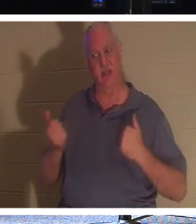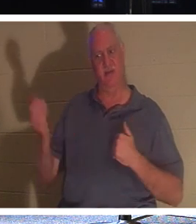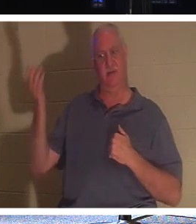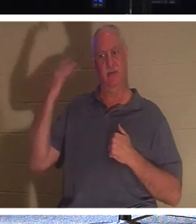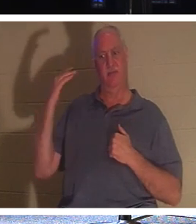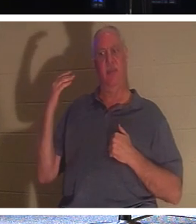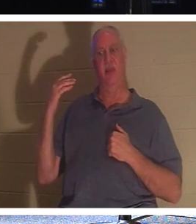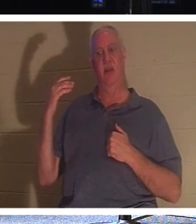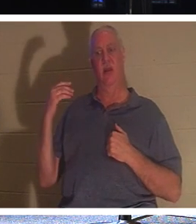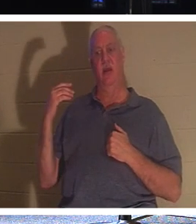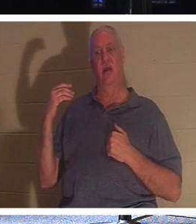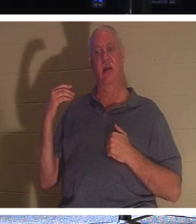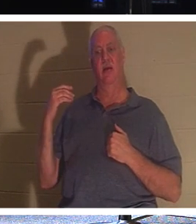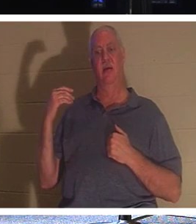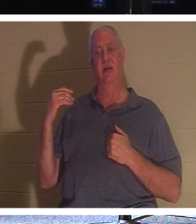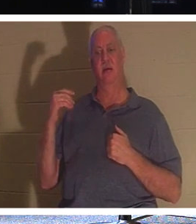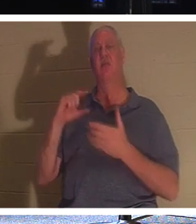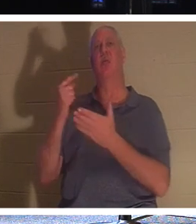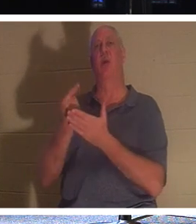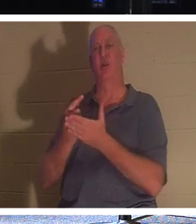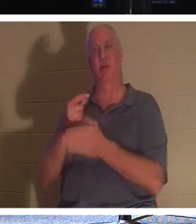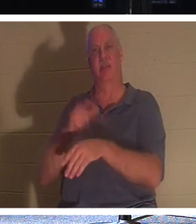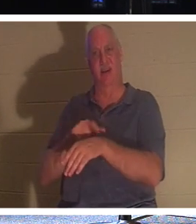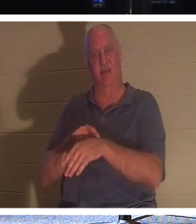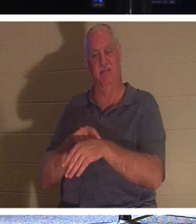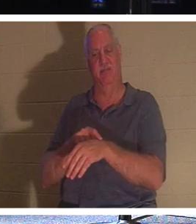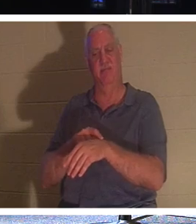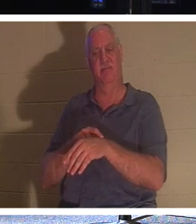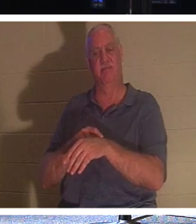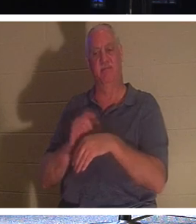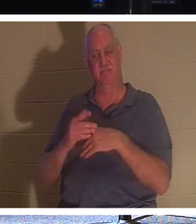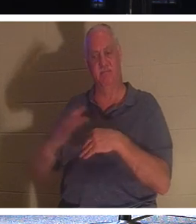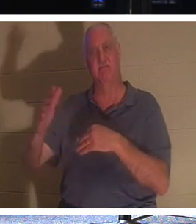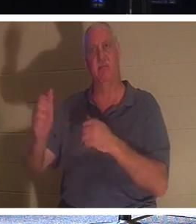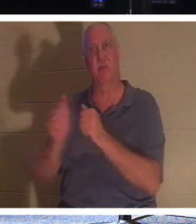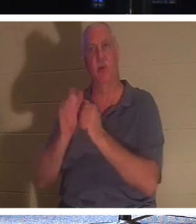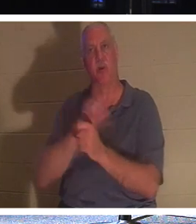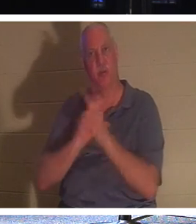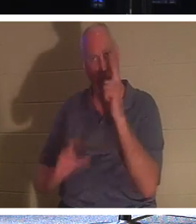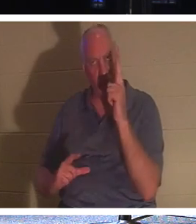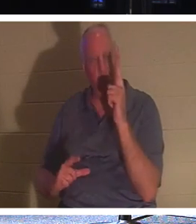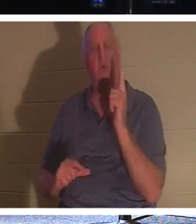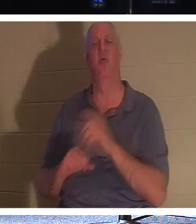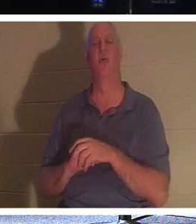C'est le jour de la remise des diplômes ! Ils arrivent à être avec le Seigneur. Ils peuvent rentrer chez eux avec leurs proches. Ils sont